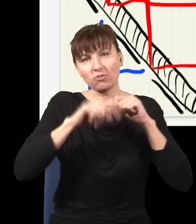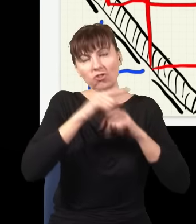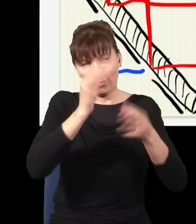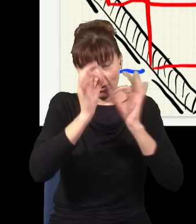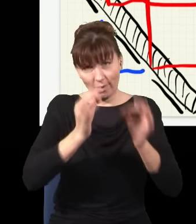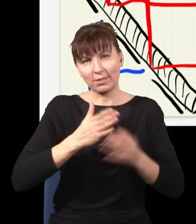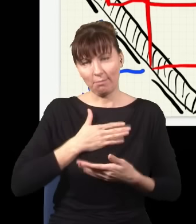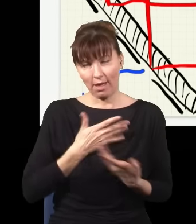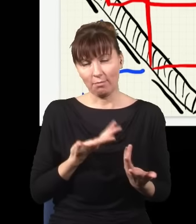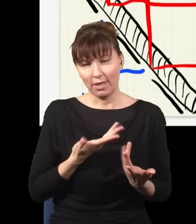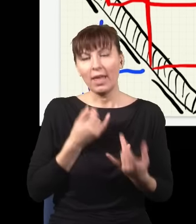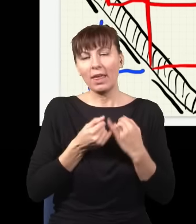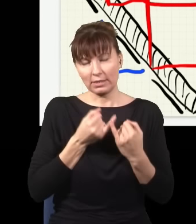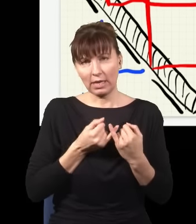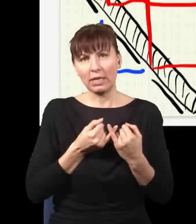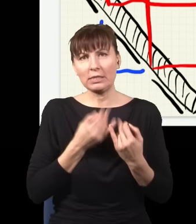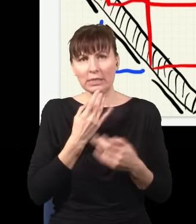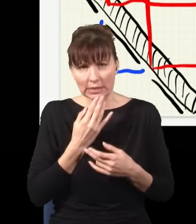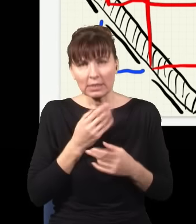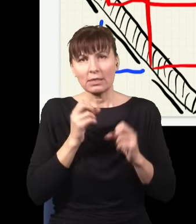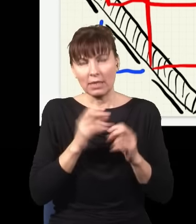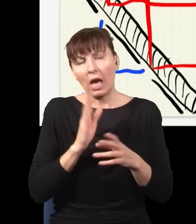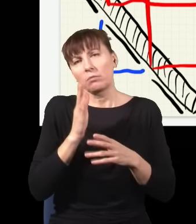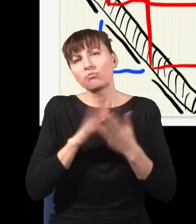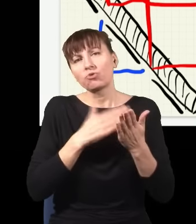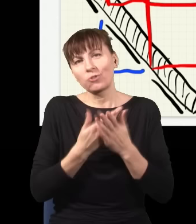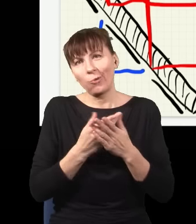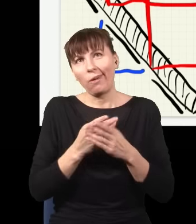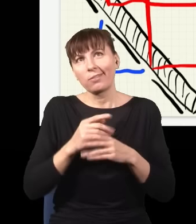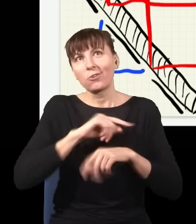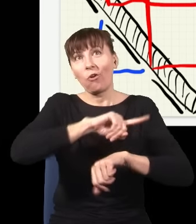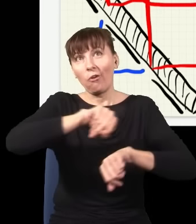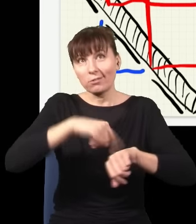Gdybym bardzo chciał, to bym mógł sobie godzinę później tę wiązkę gonić, dogonić i zobaczyć, gdzie był foton,